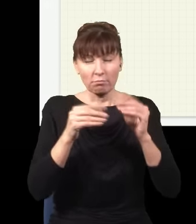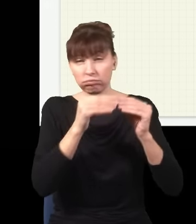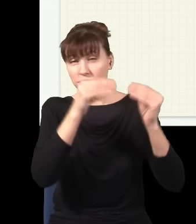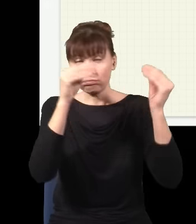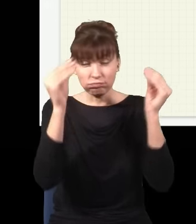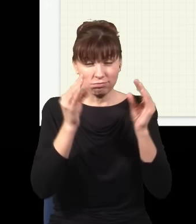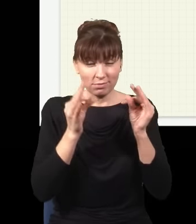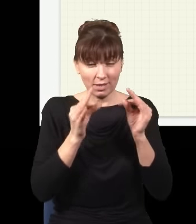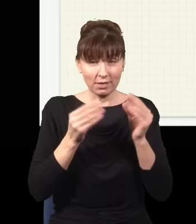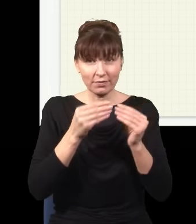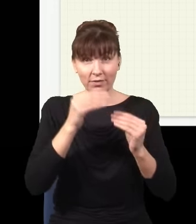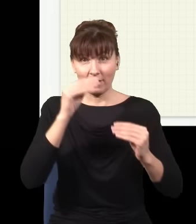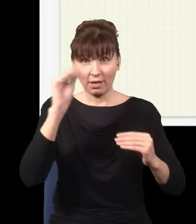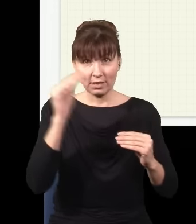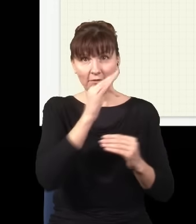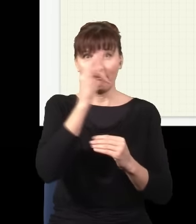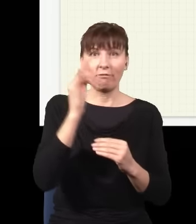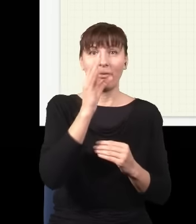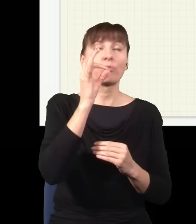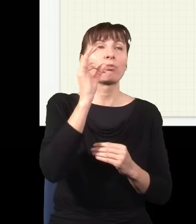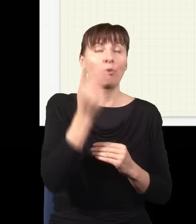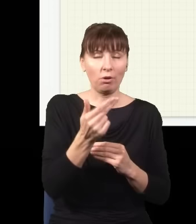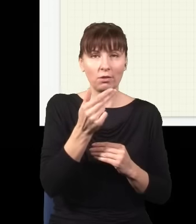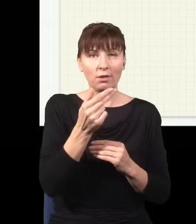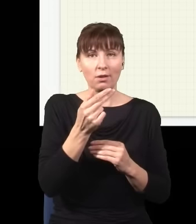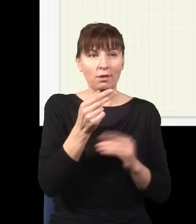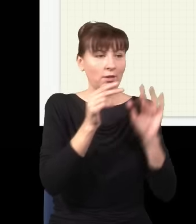wiele dróg i foton idąc z A do B, nie idzie po linii prostej, ale idzie